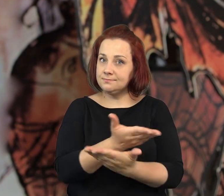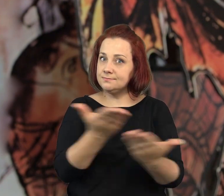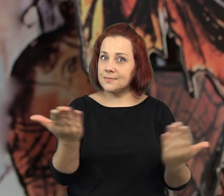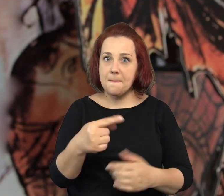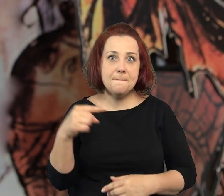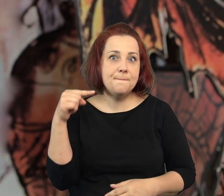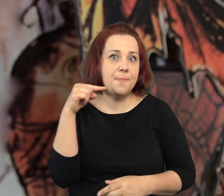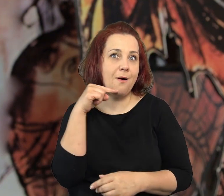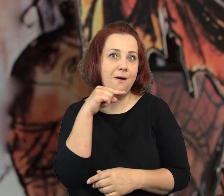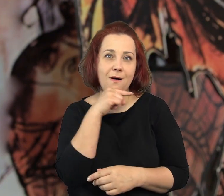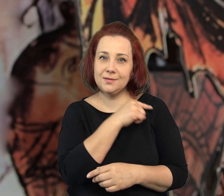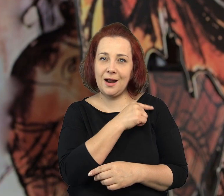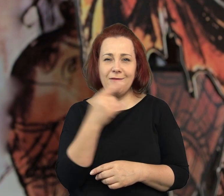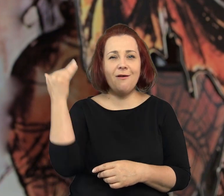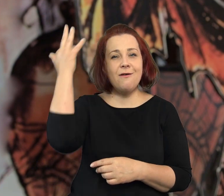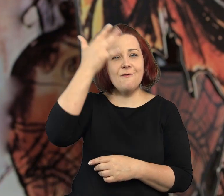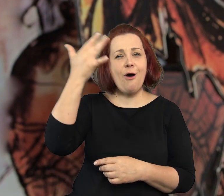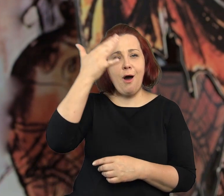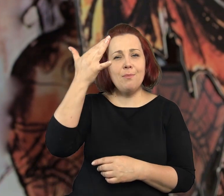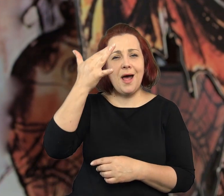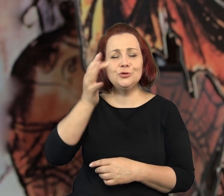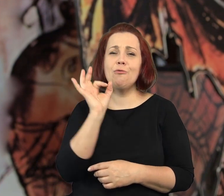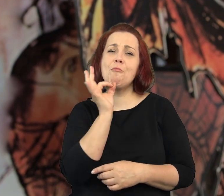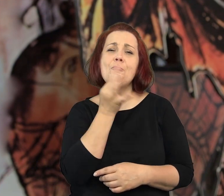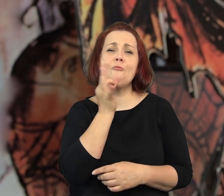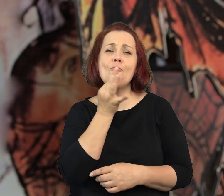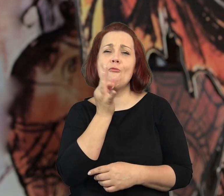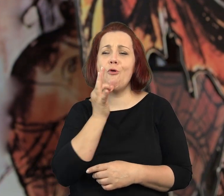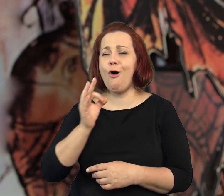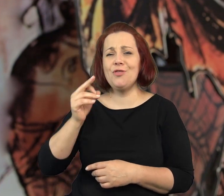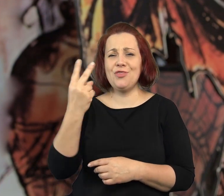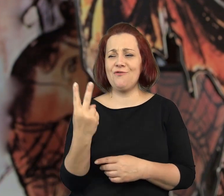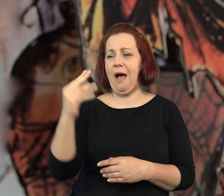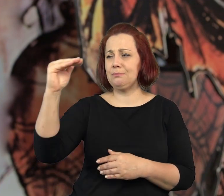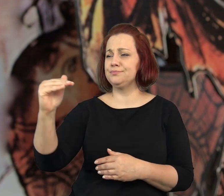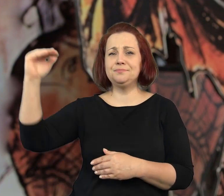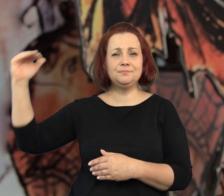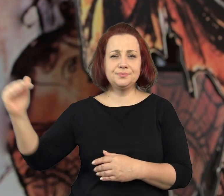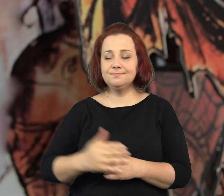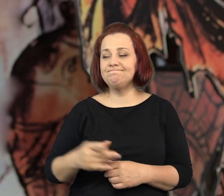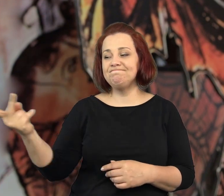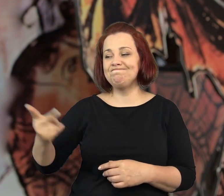Jeżeli jesteście sobie w stanie wyobrazić dwójkę koszmarnych nastolatków,